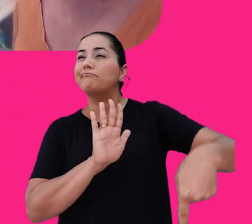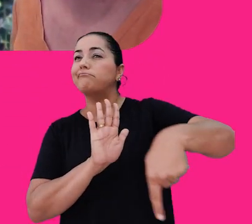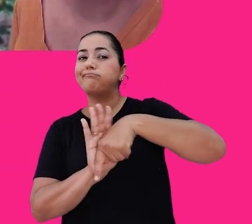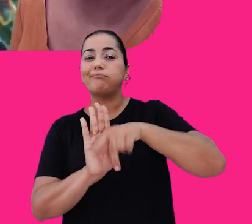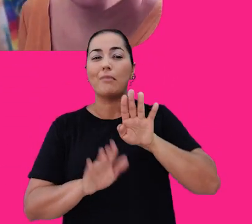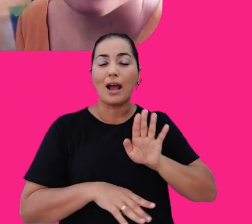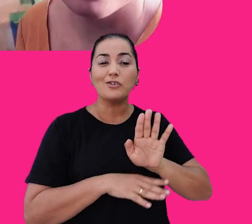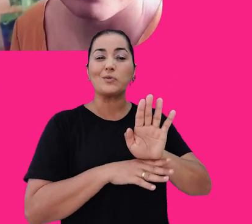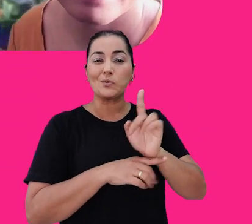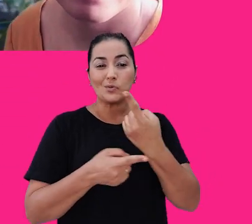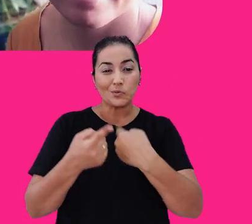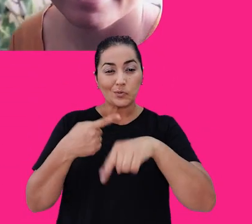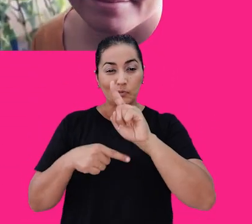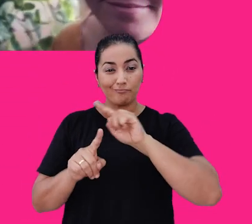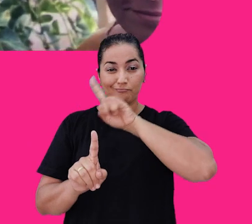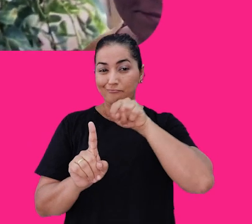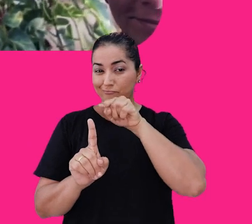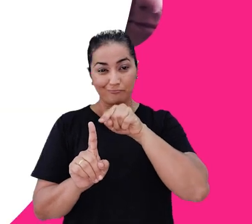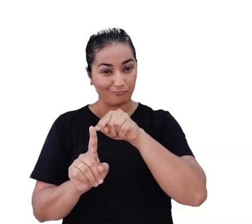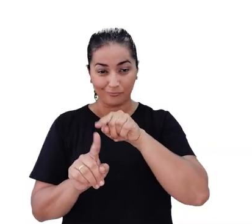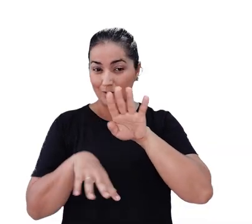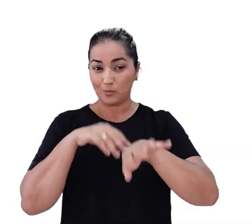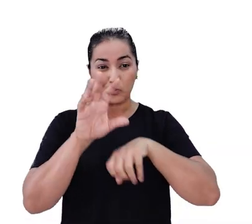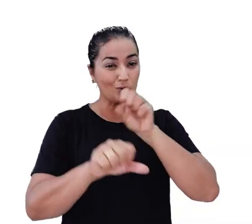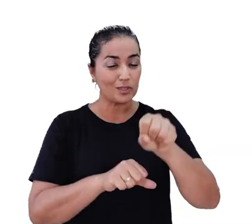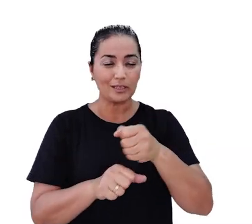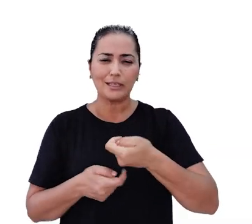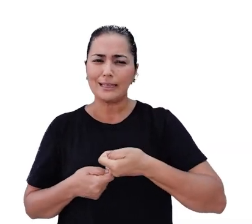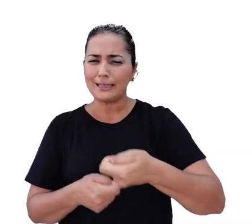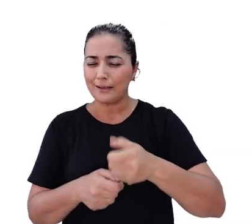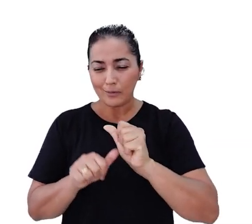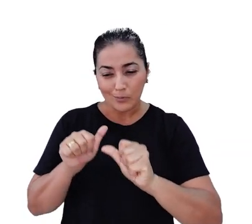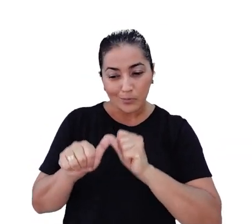e nos ajuda a alcançar nossos objetivos. Na busca constante por revolucionário o e-commerce